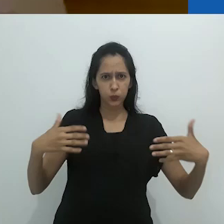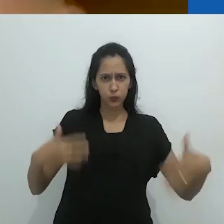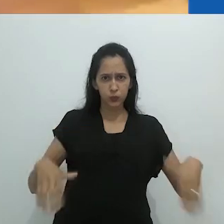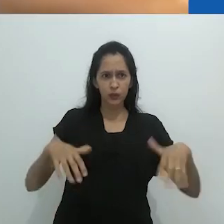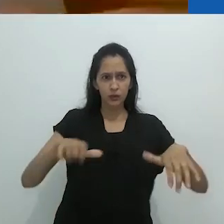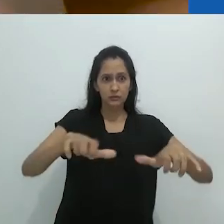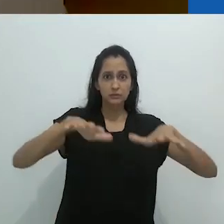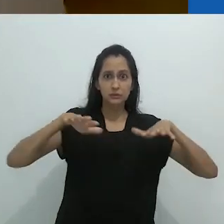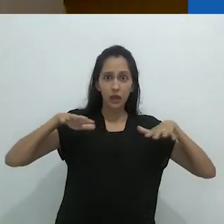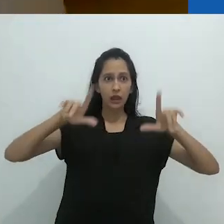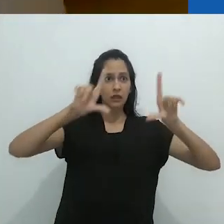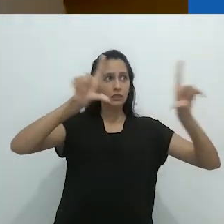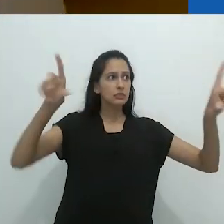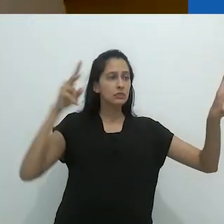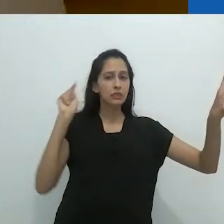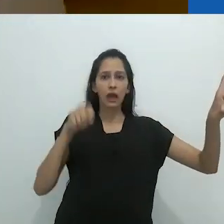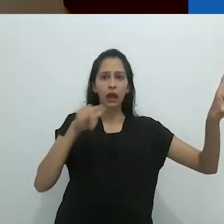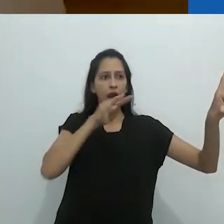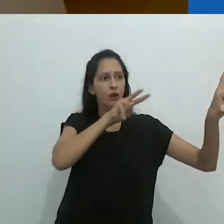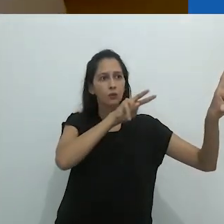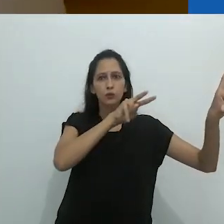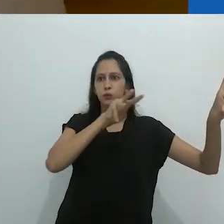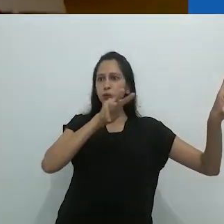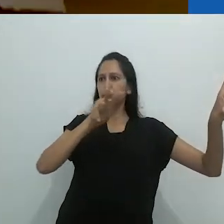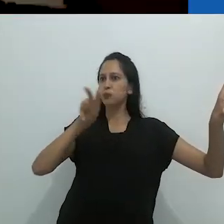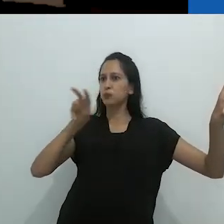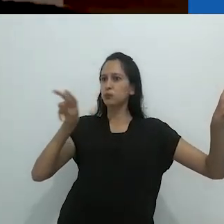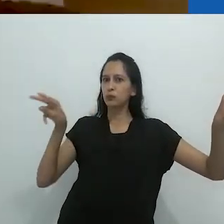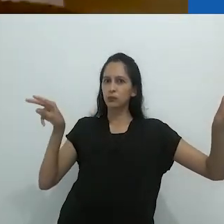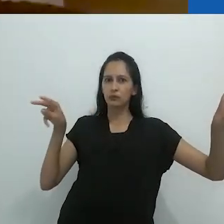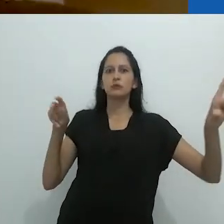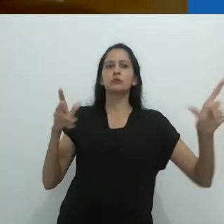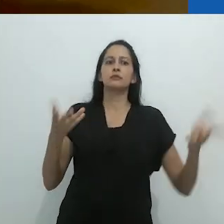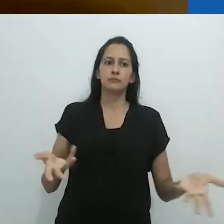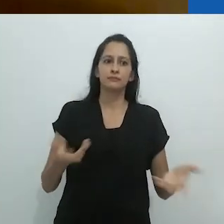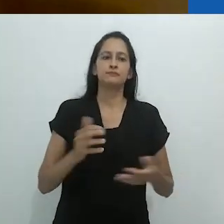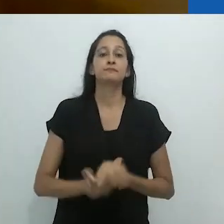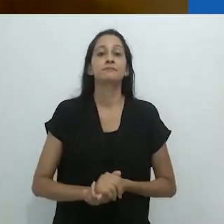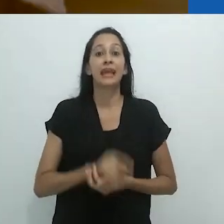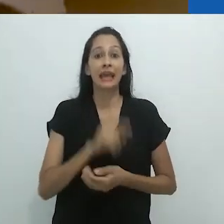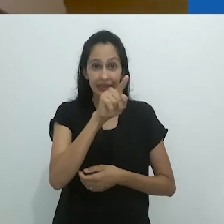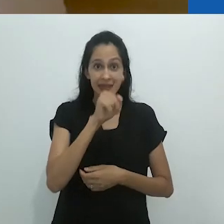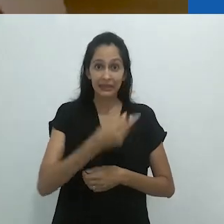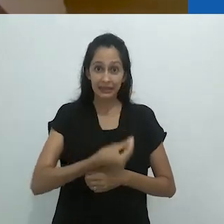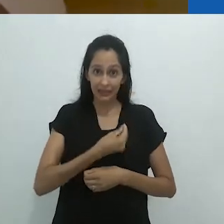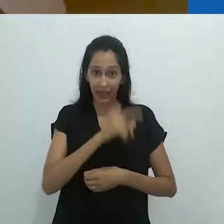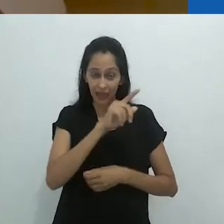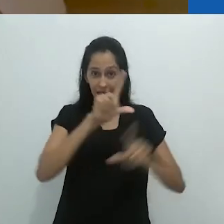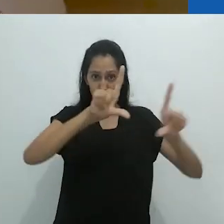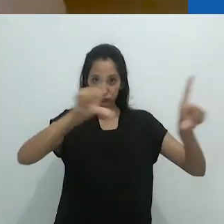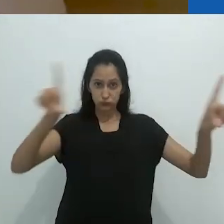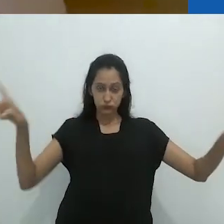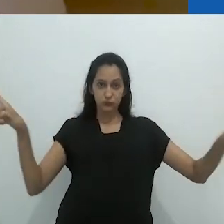um quadro negro que ocupava a extensão dessa enorme sala de aula.